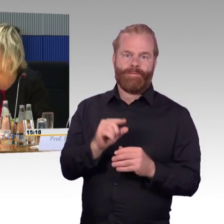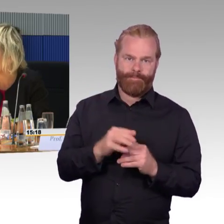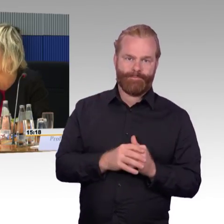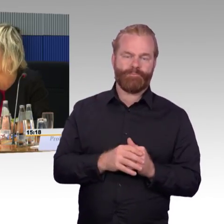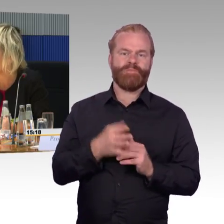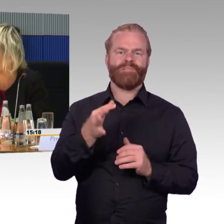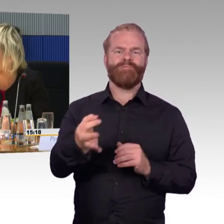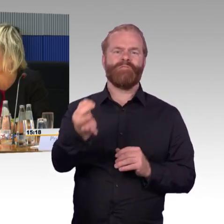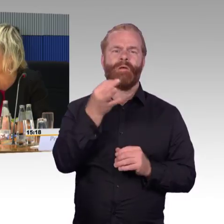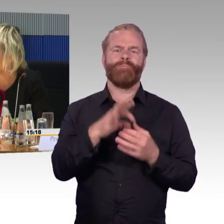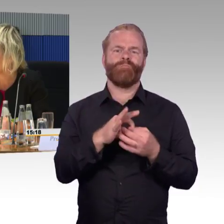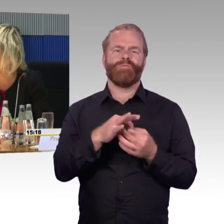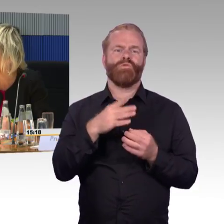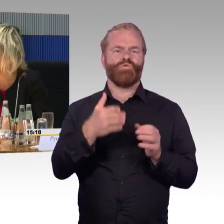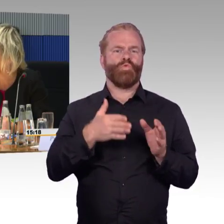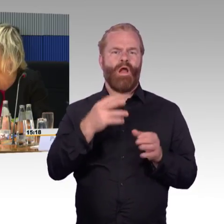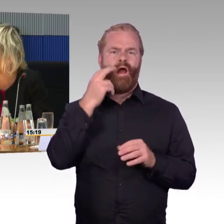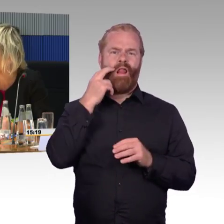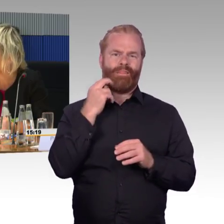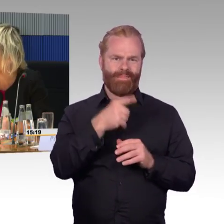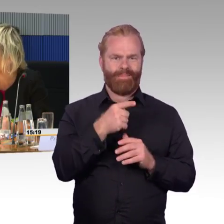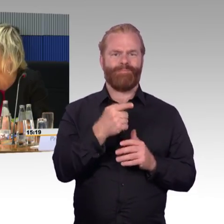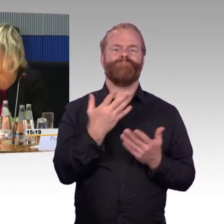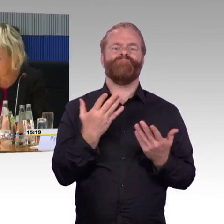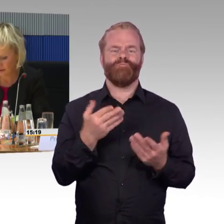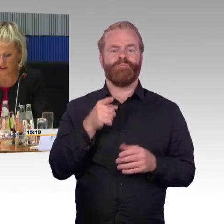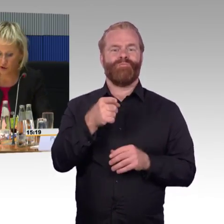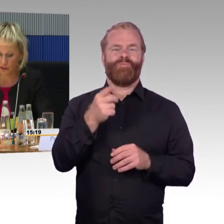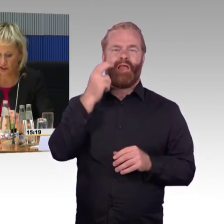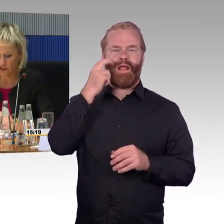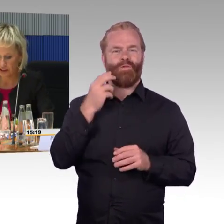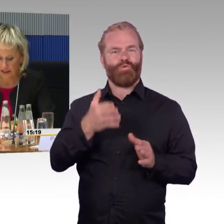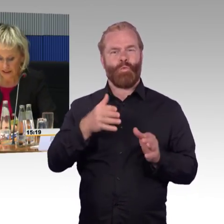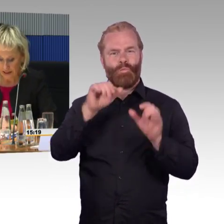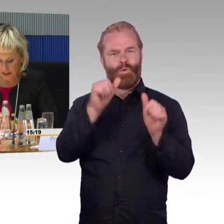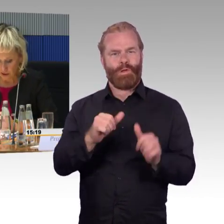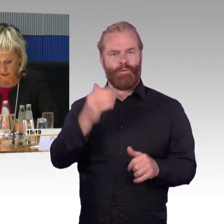wo sie zulassungspflichtig sind entsprechend.